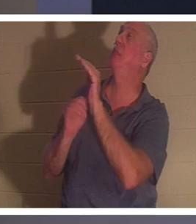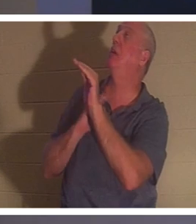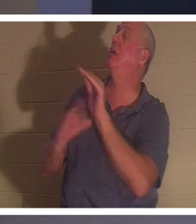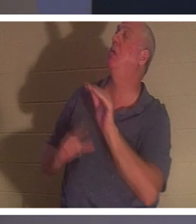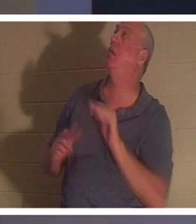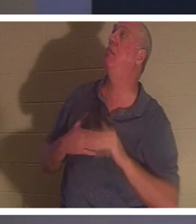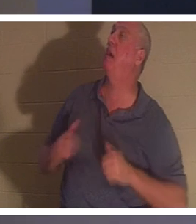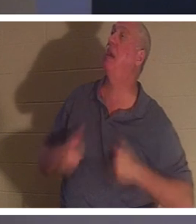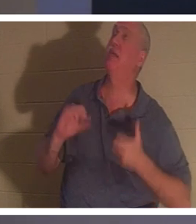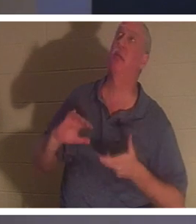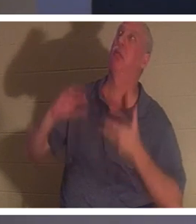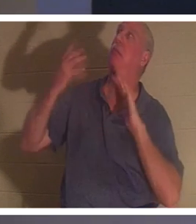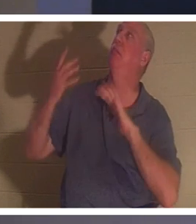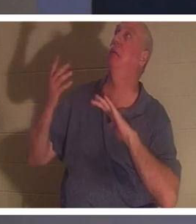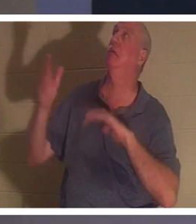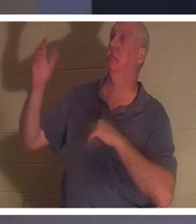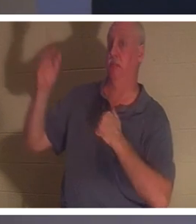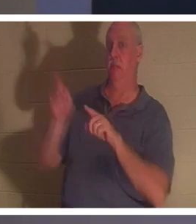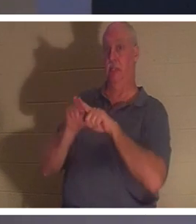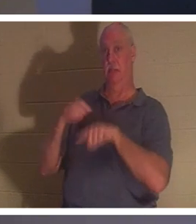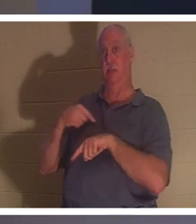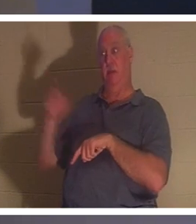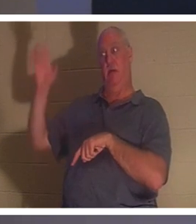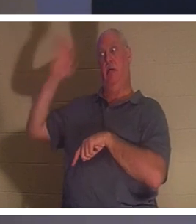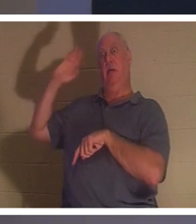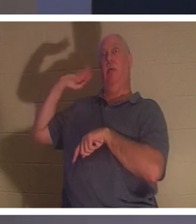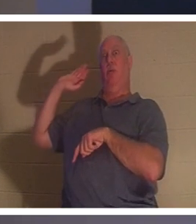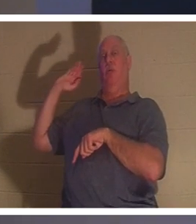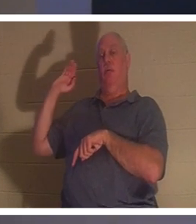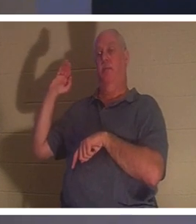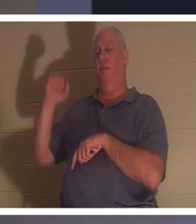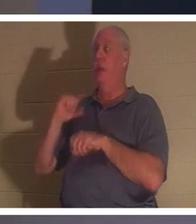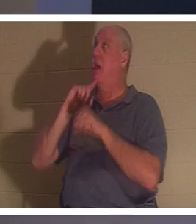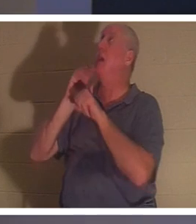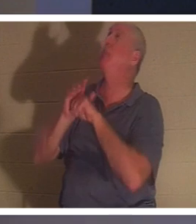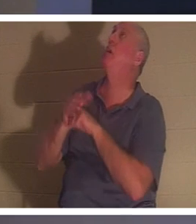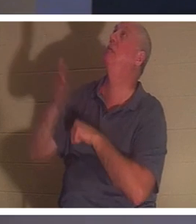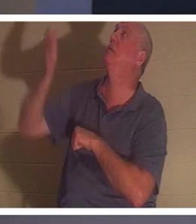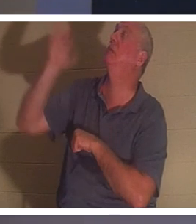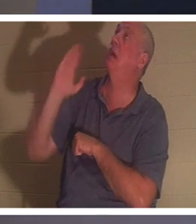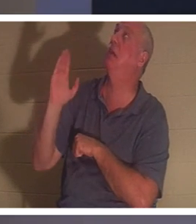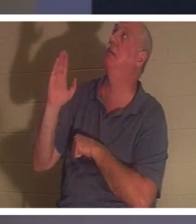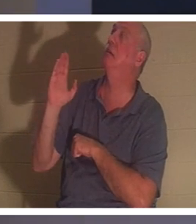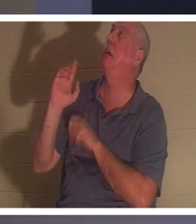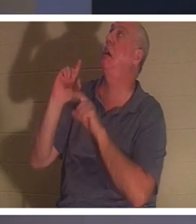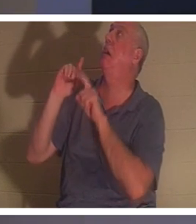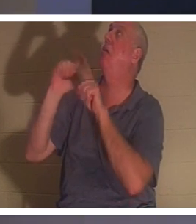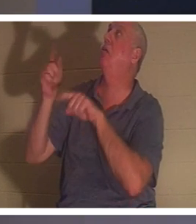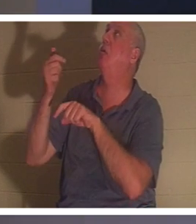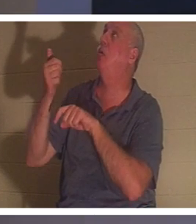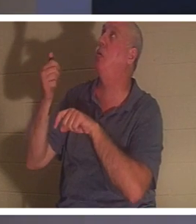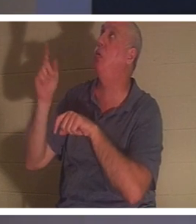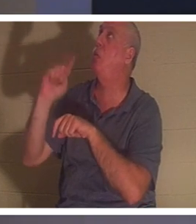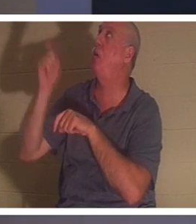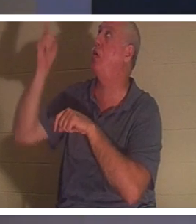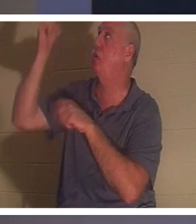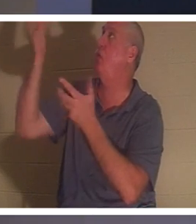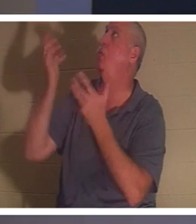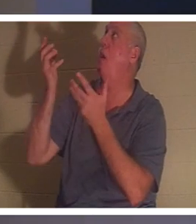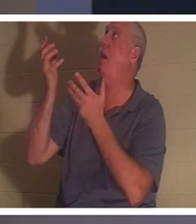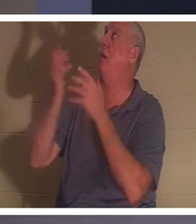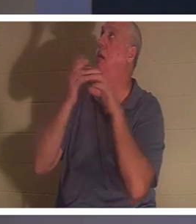ai fait il y a toutes ces années. Je Lui ai promis, oh Dieu, j'irai où tu voudras, je le ferai. C'est